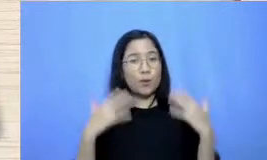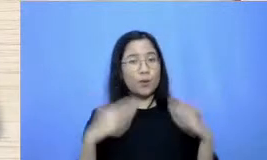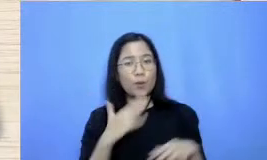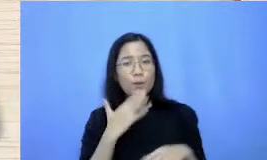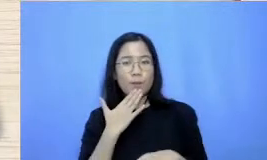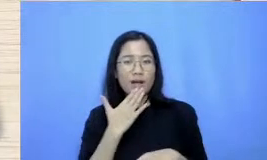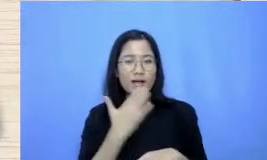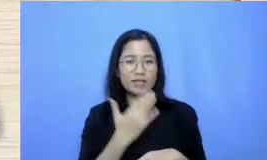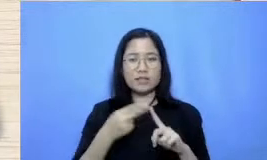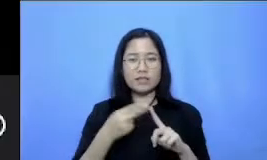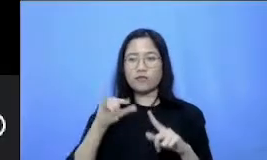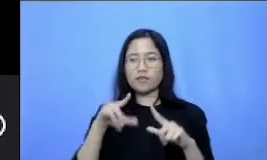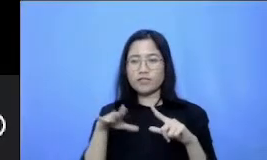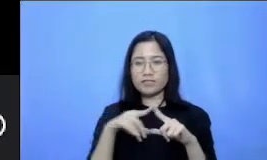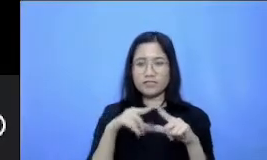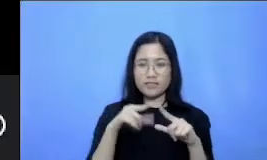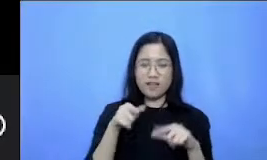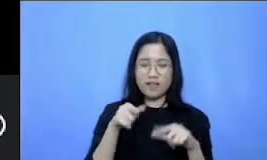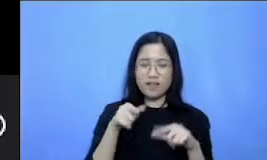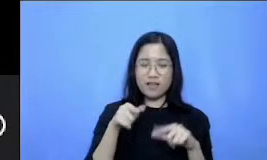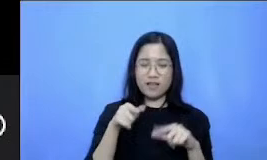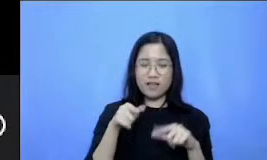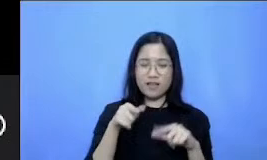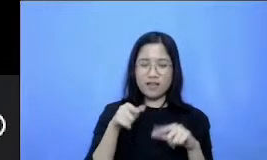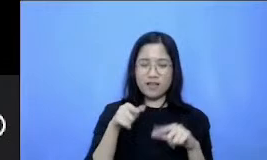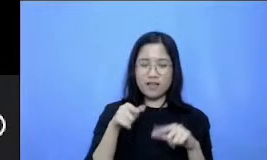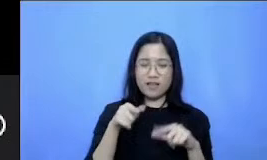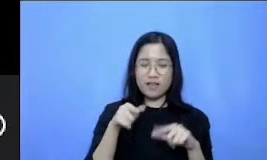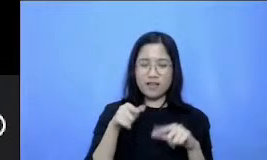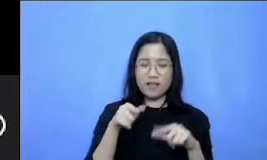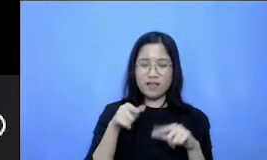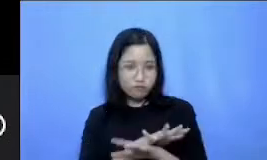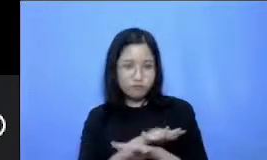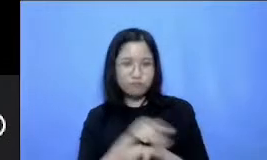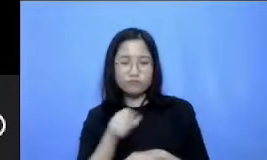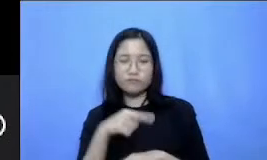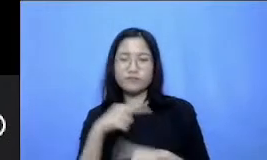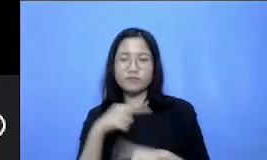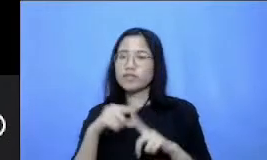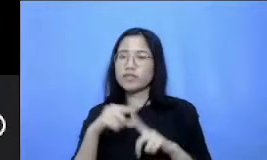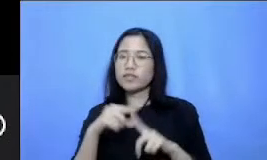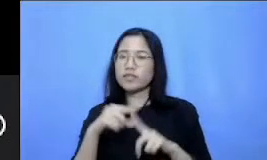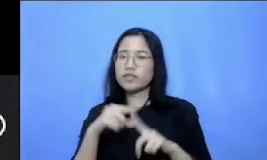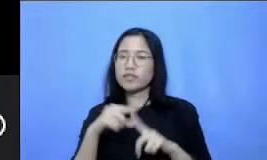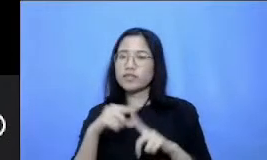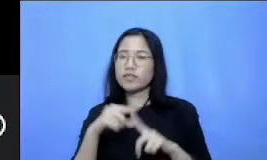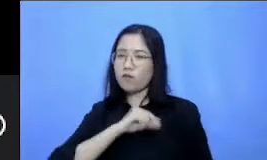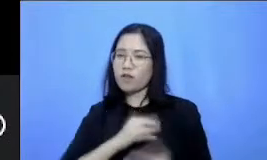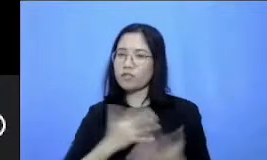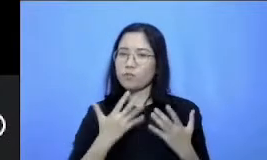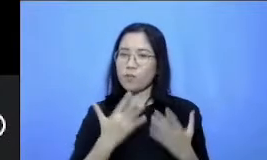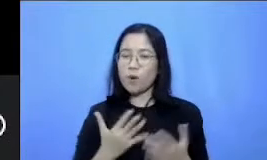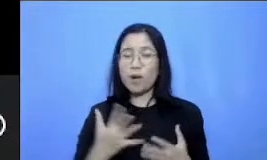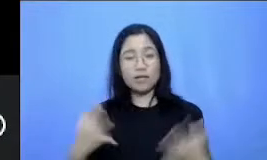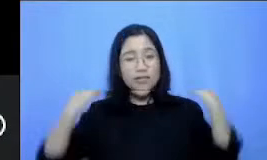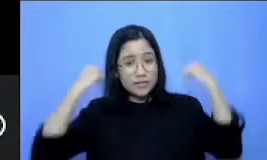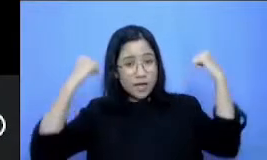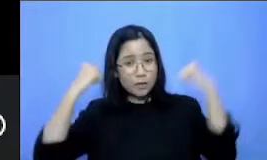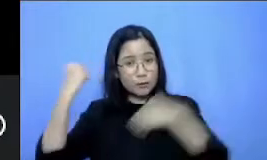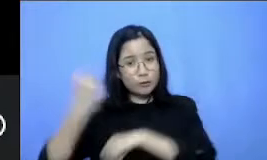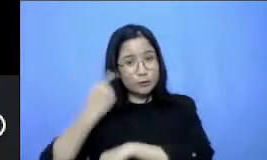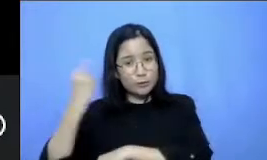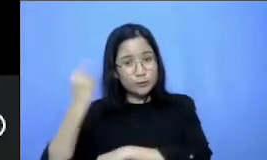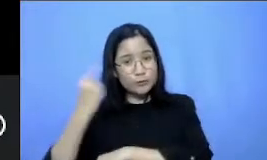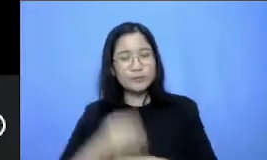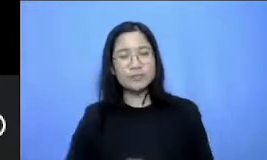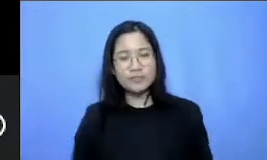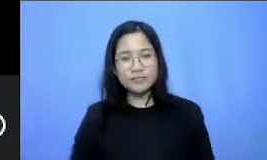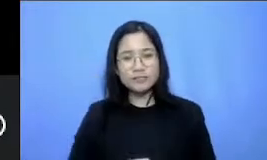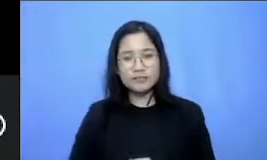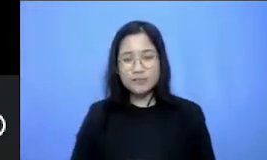praktekkan tipsnya Semoga bisa bermanfaat ya Mas sehat-sehat terus pasir Terimakasih Salsa juga Ibu